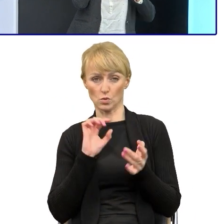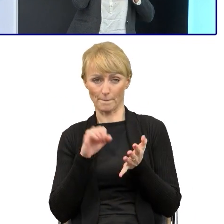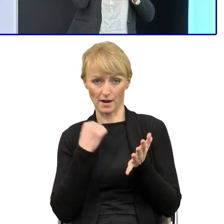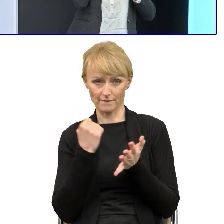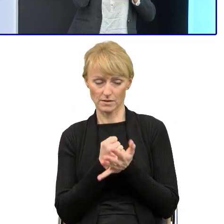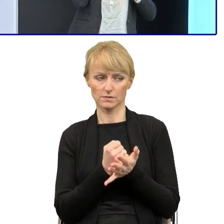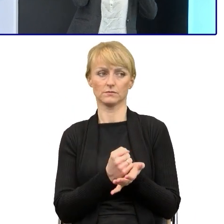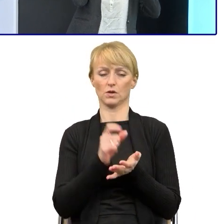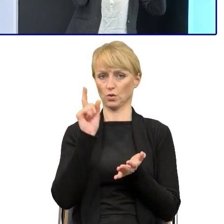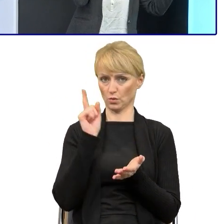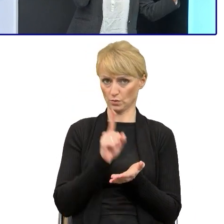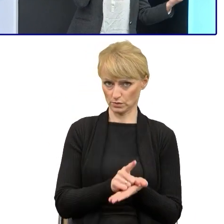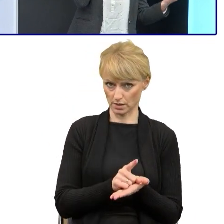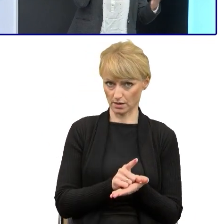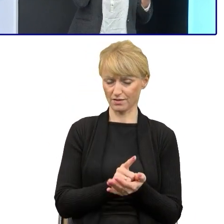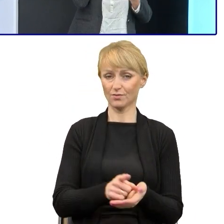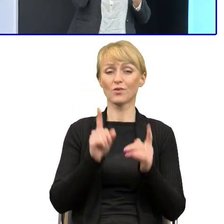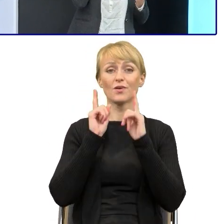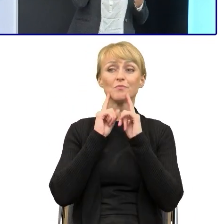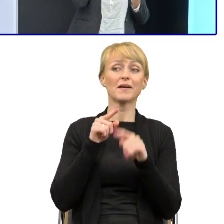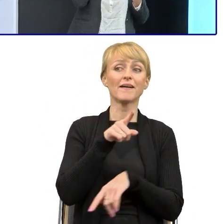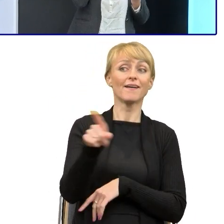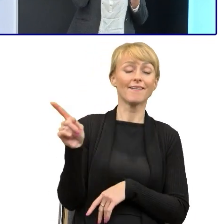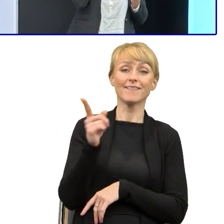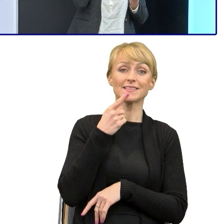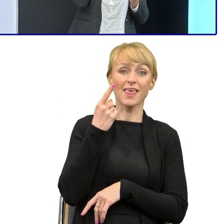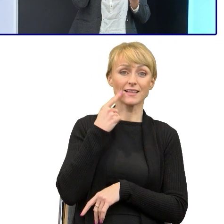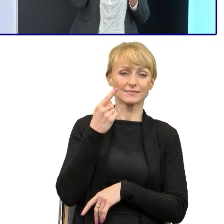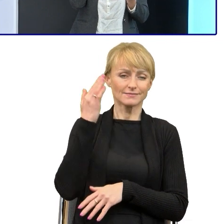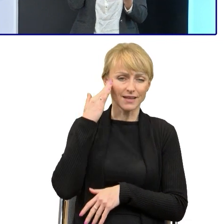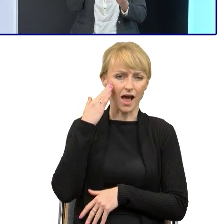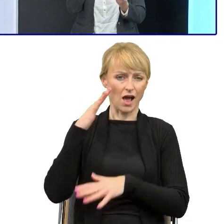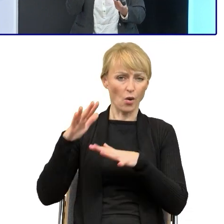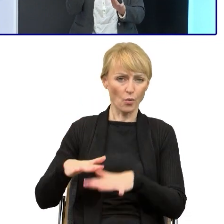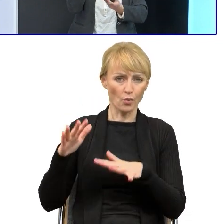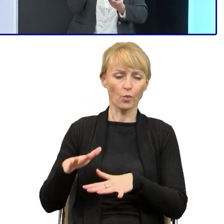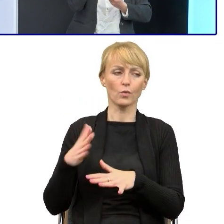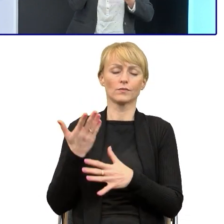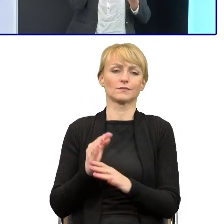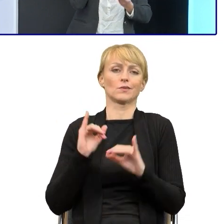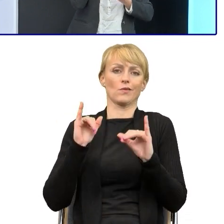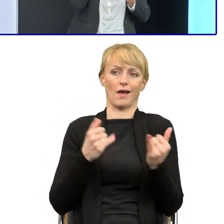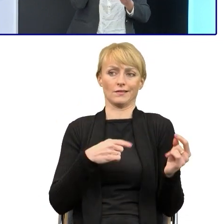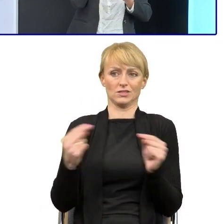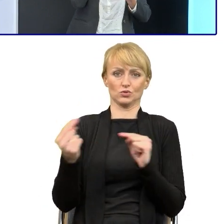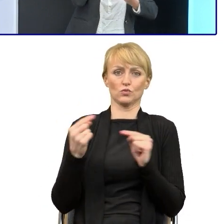że jeśli to językoznawcy, no to już trudno dyskutować o tym, że źle używamy języka polskiego.